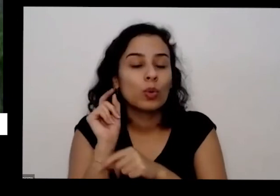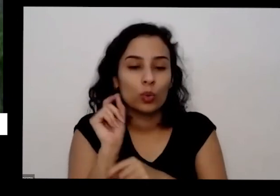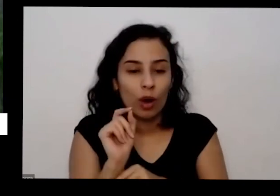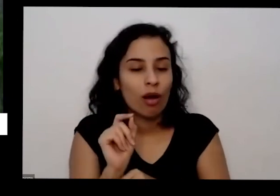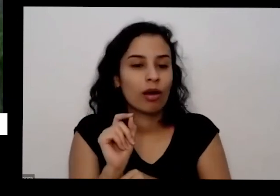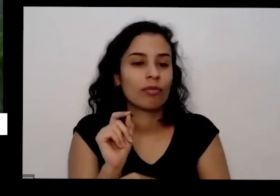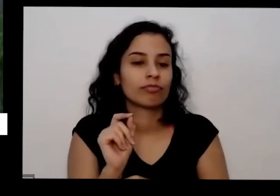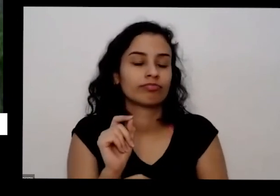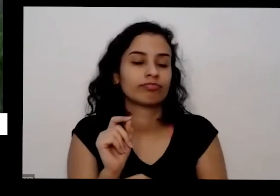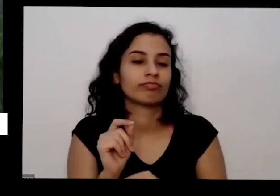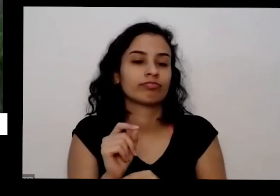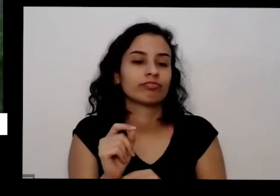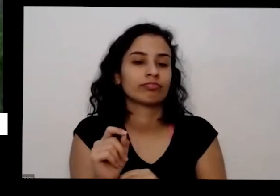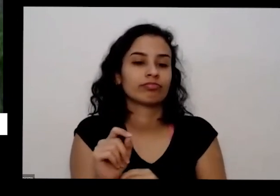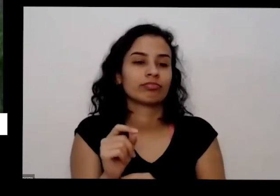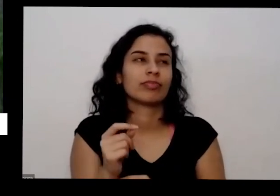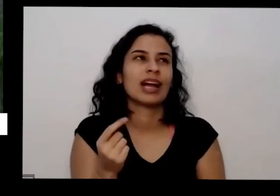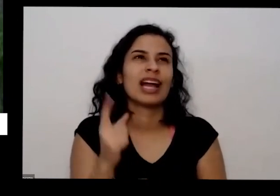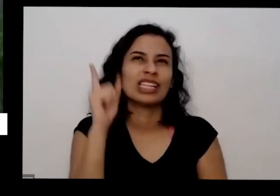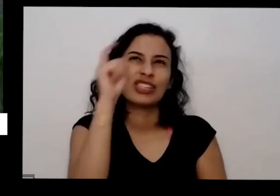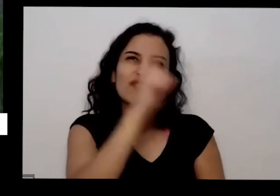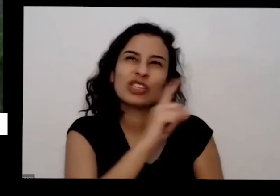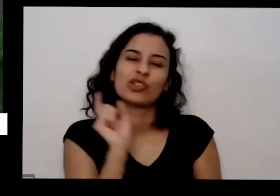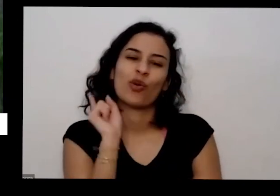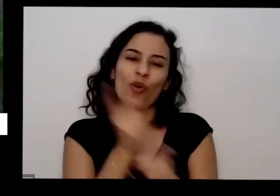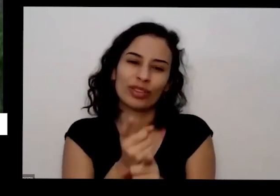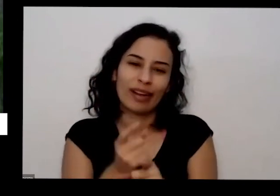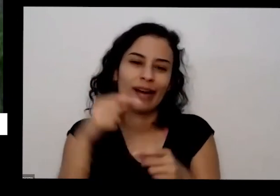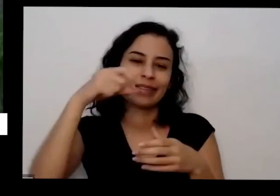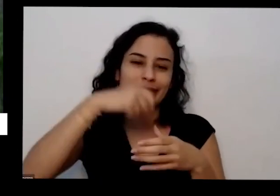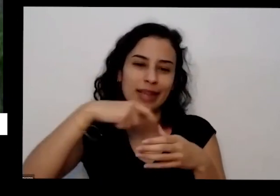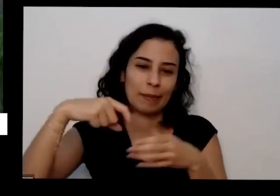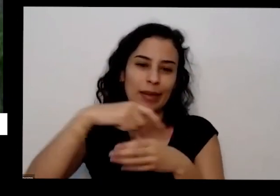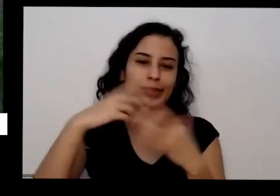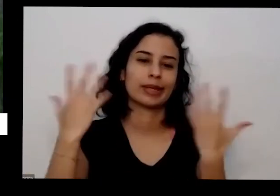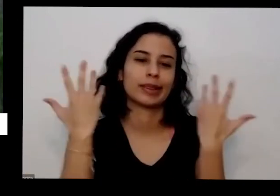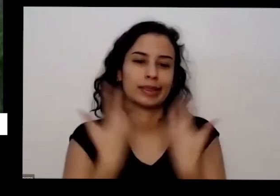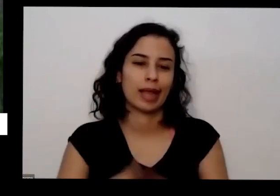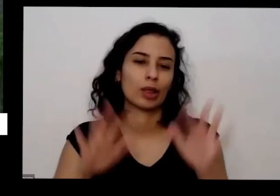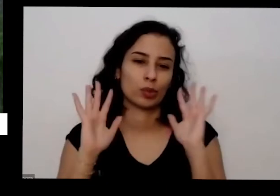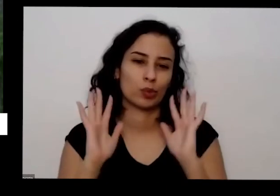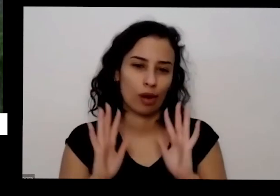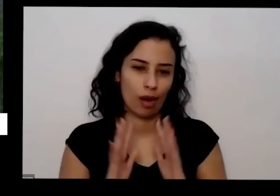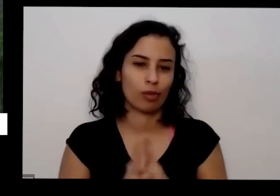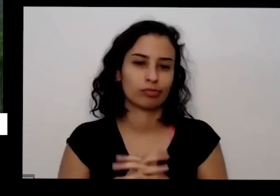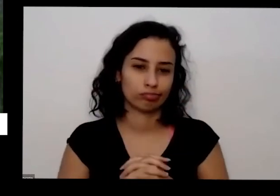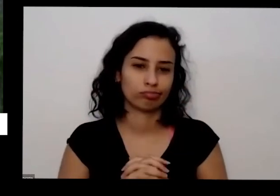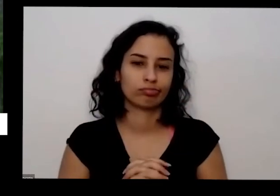tenha é difícil de achar sementes orgânicas né No Brasil a gente tem só uma praticamente só uma